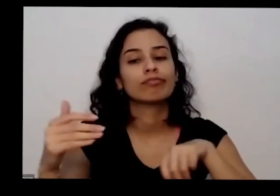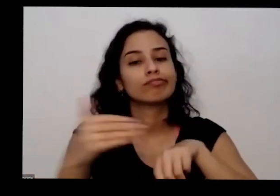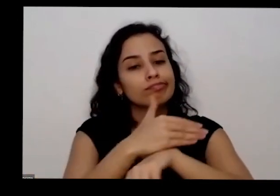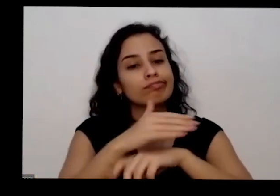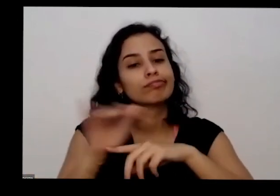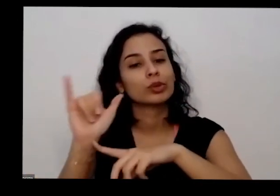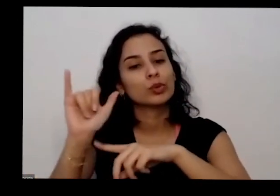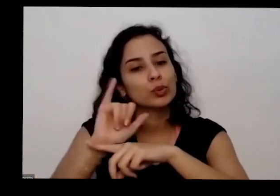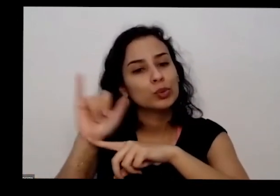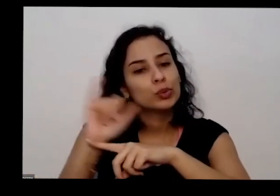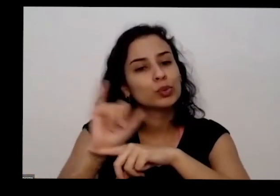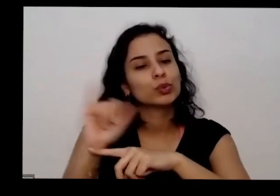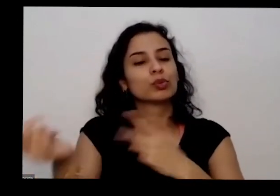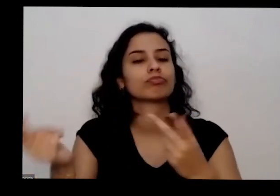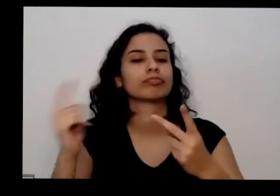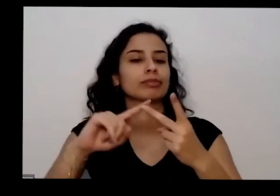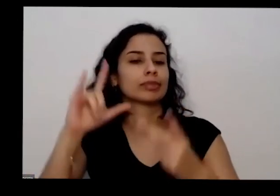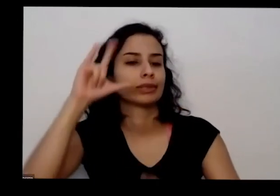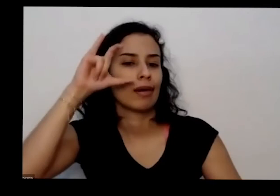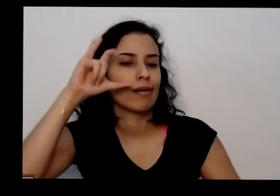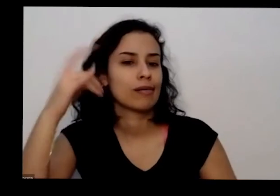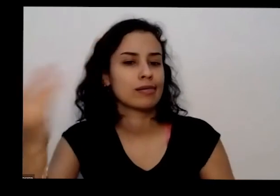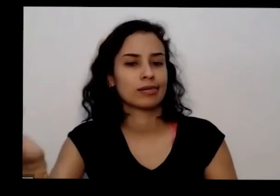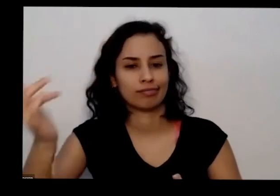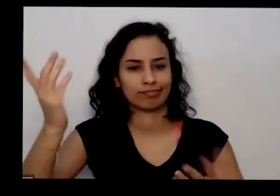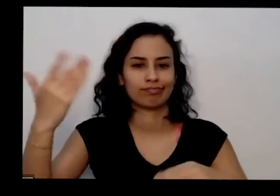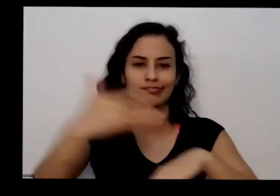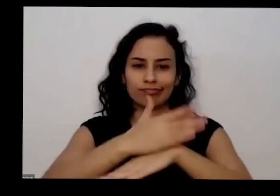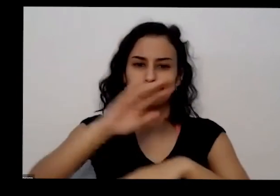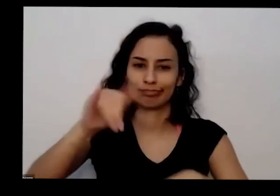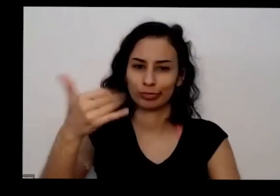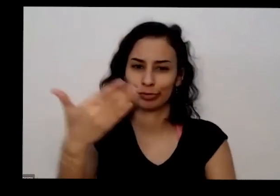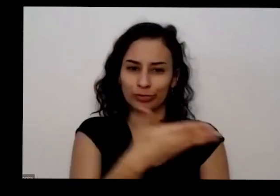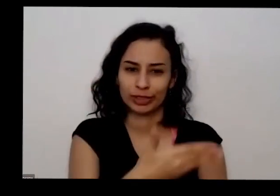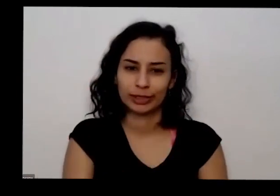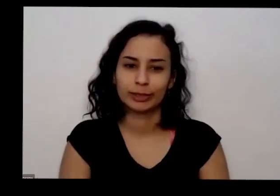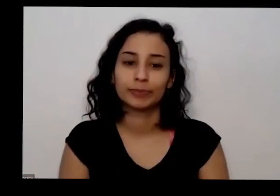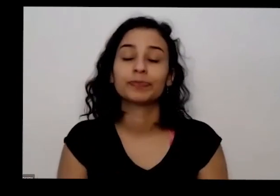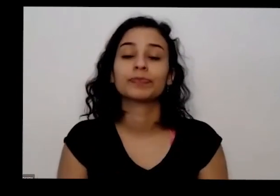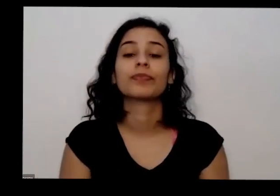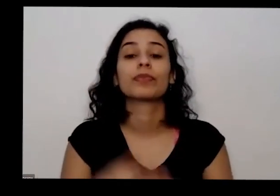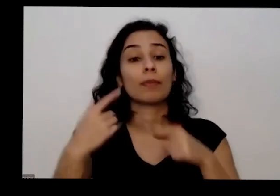canal no YouTube o canal do Instagram nessa pesquisa Instagram porque lá tem as rugas com